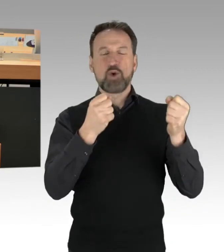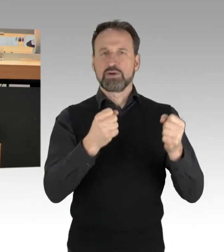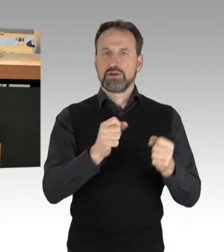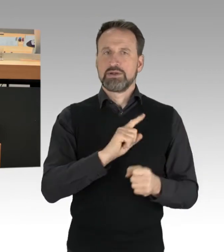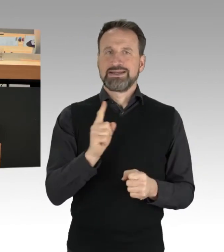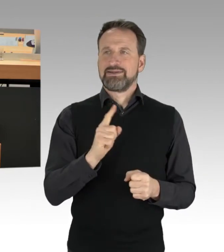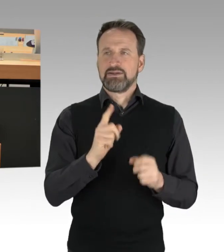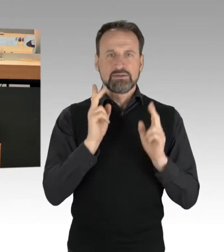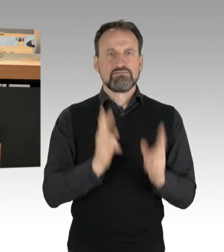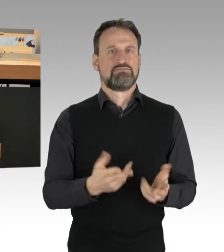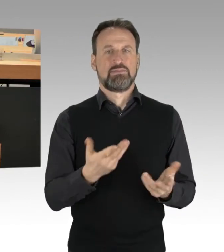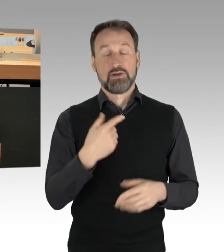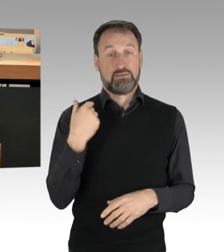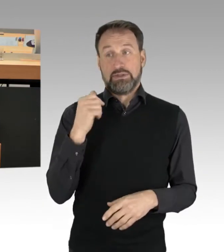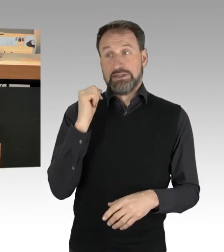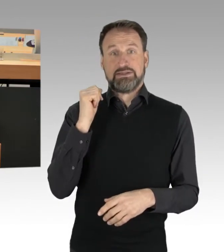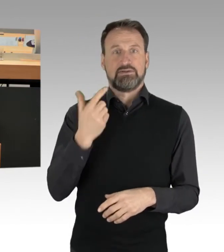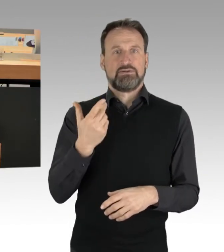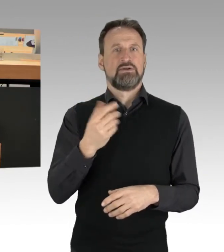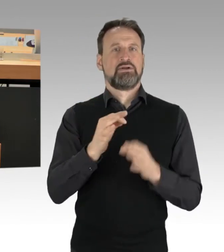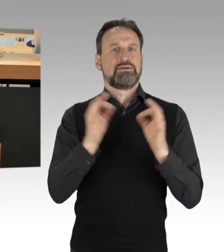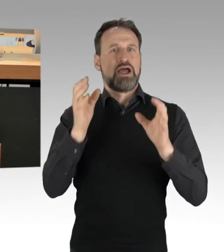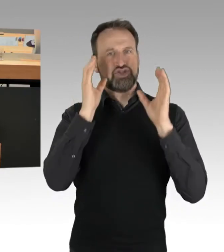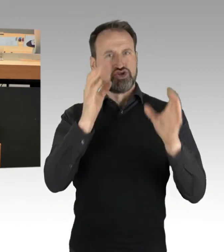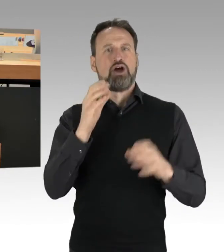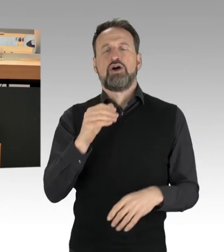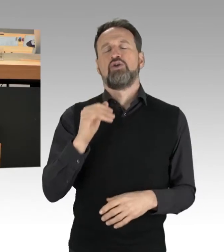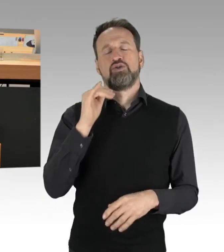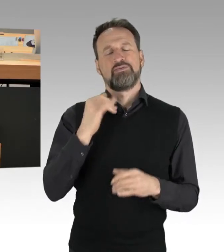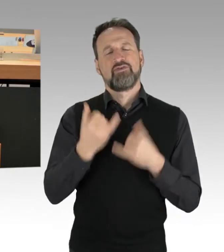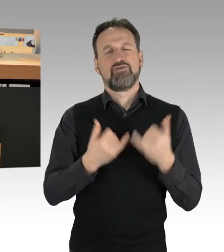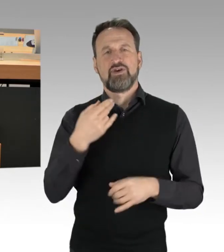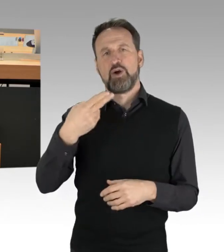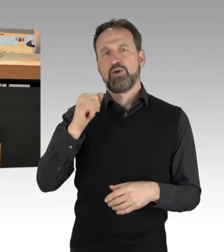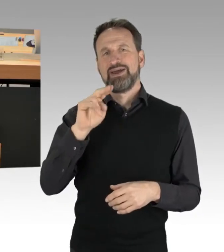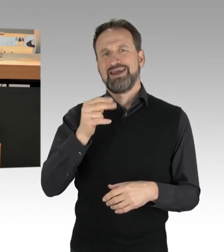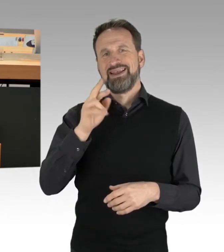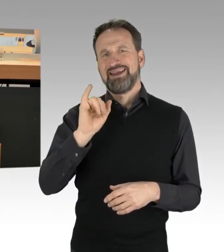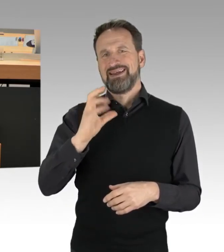dass sie heute Morgen wieder Straßen blockieren wird. Das heißt, öffentlich zu bekunden, dass man Straftaten begeht,